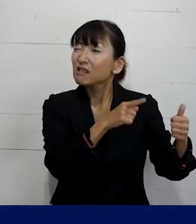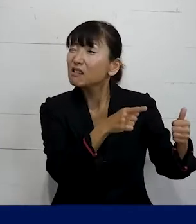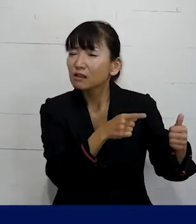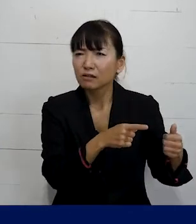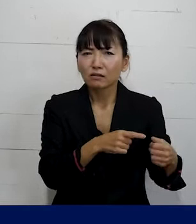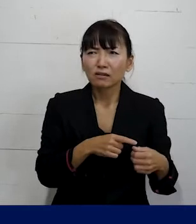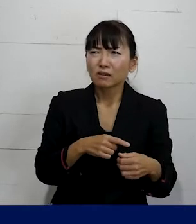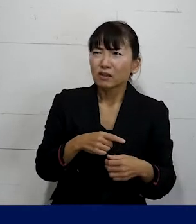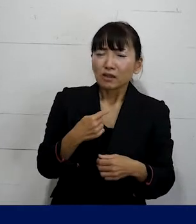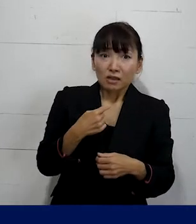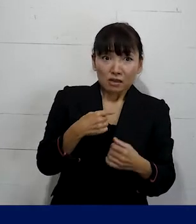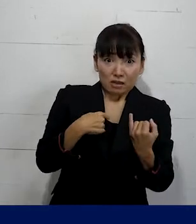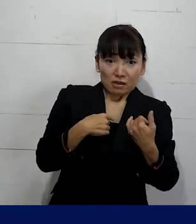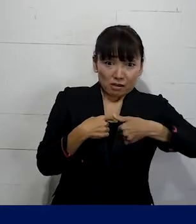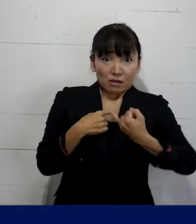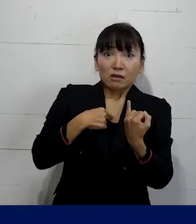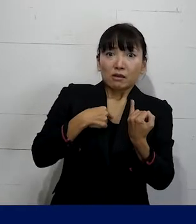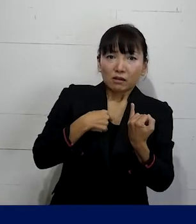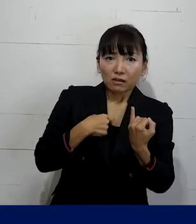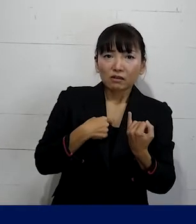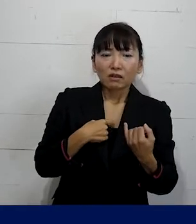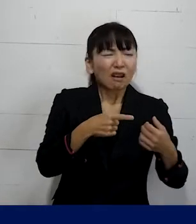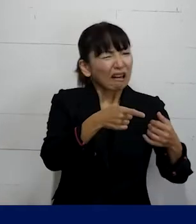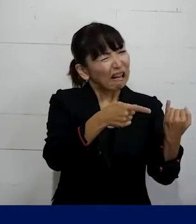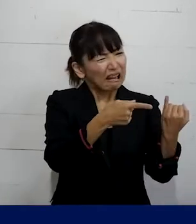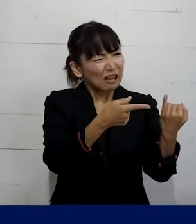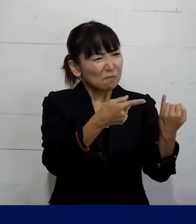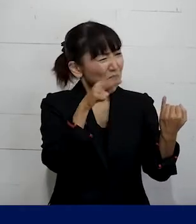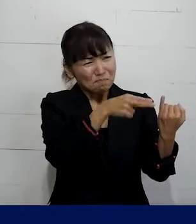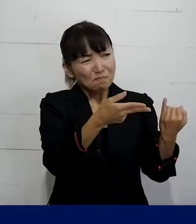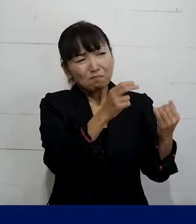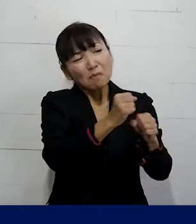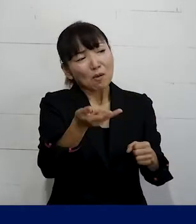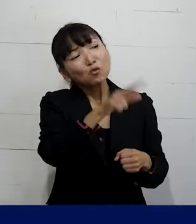あなたのことを女性としては見られない というようなことを言って